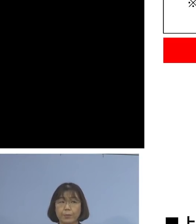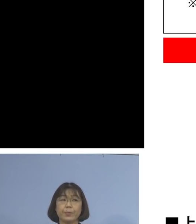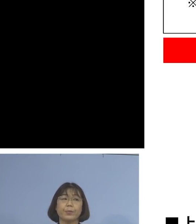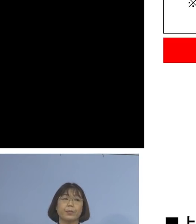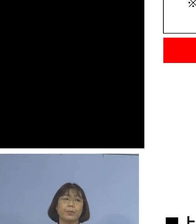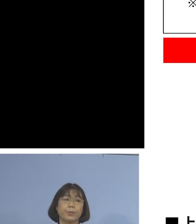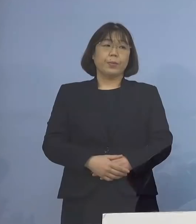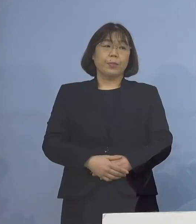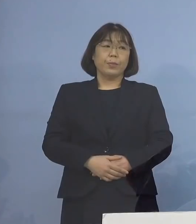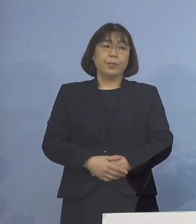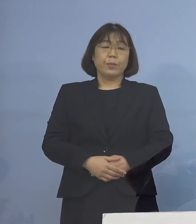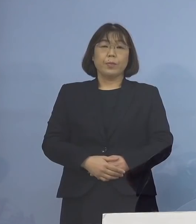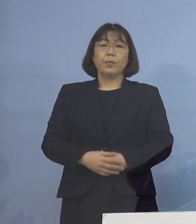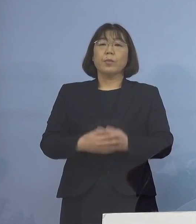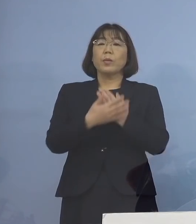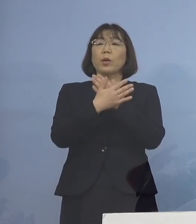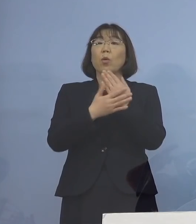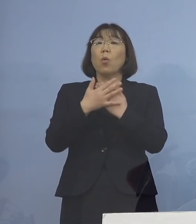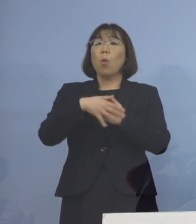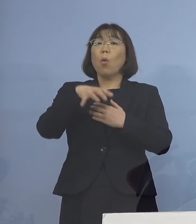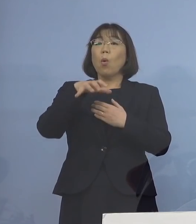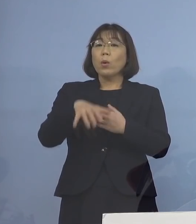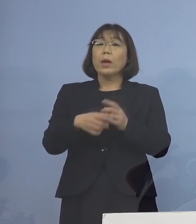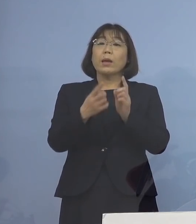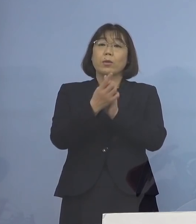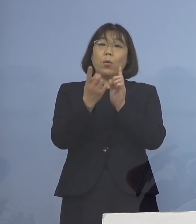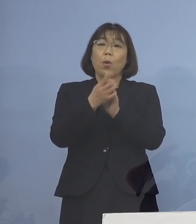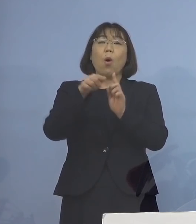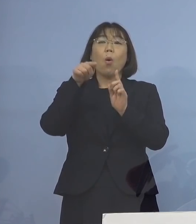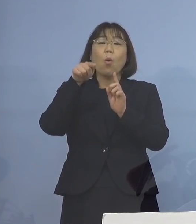まさに保健所が持って対応している このフローを